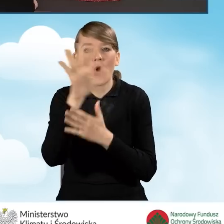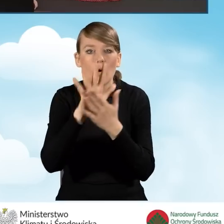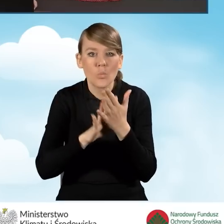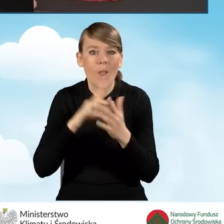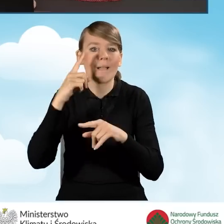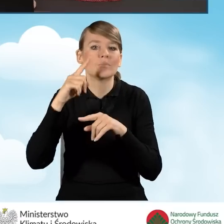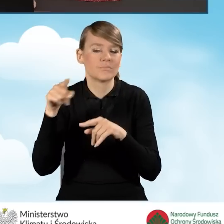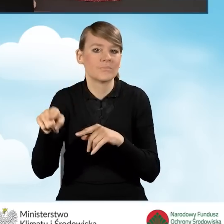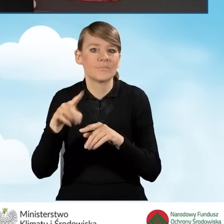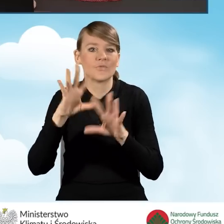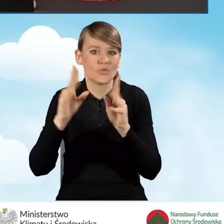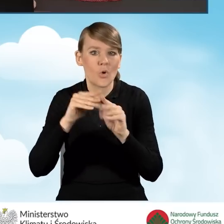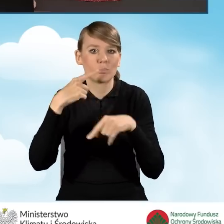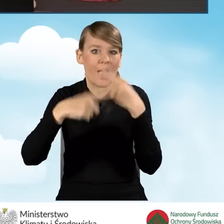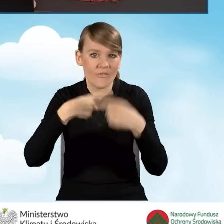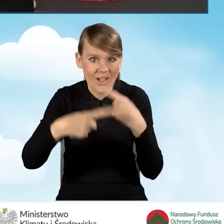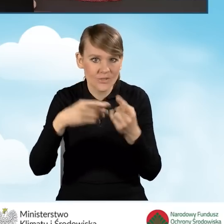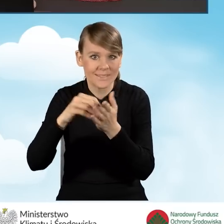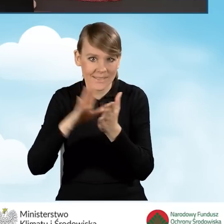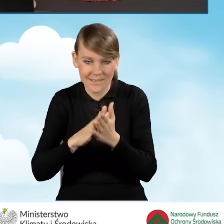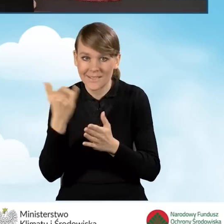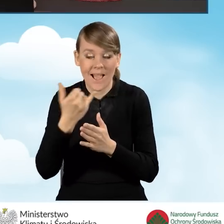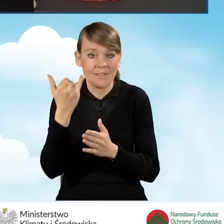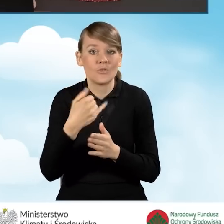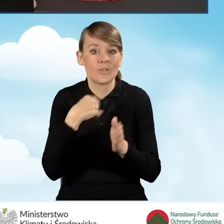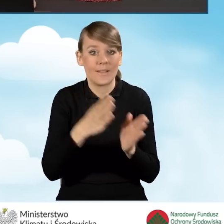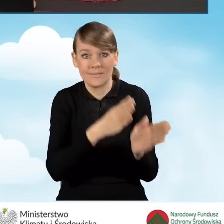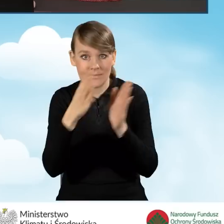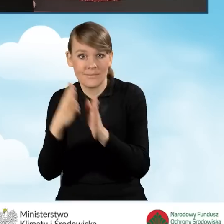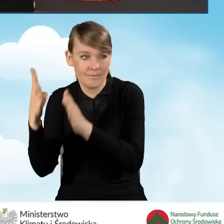Wszystkie wprowadzane przez nas dane są zapisywane przy przechodzeniu z zakładki do zakładki.